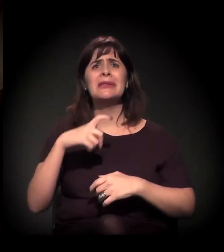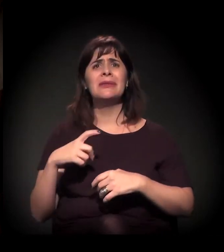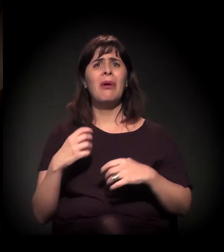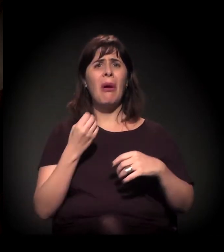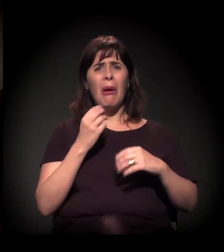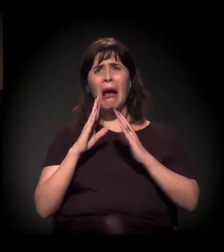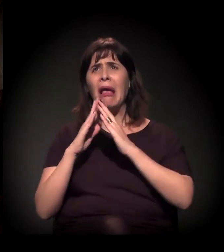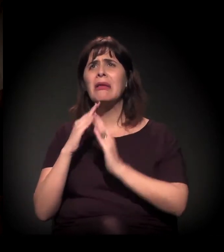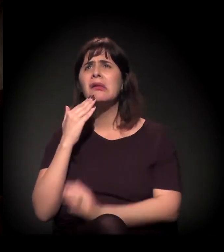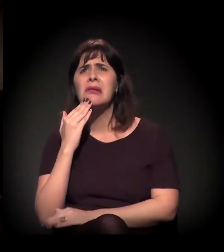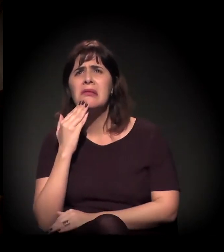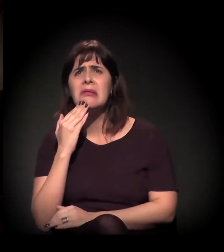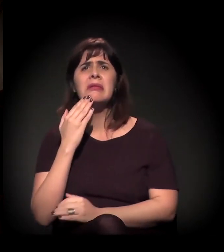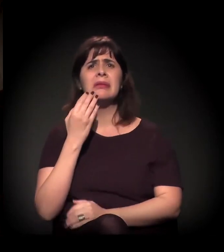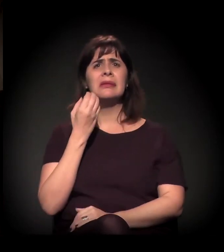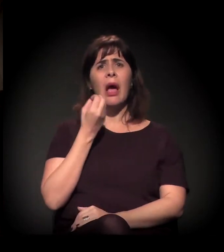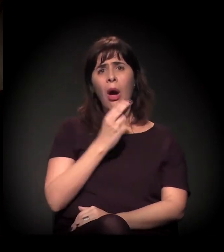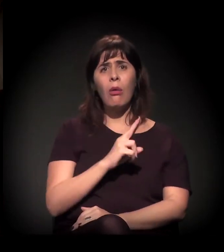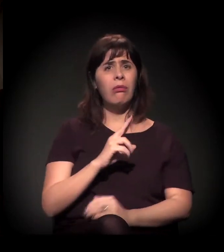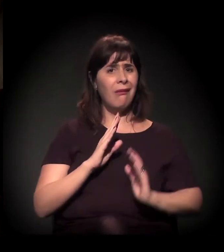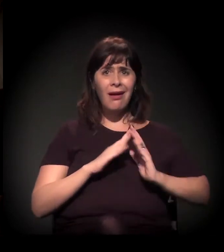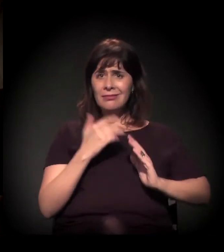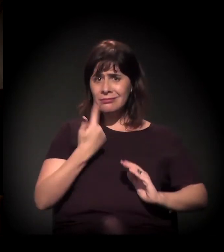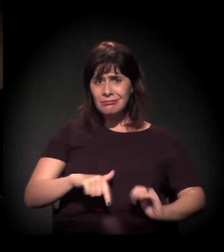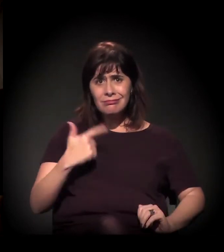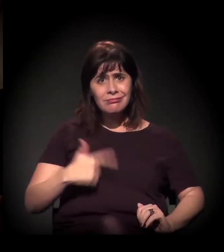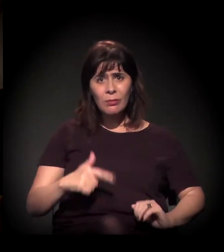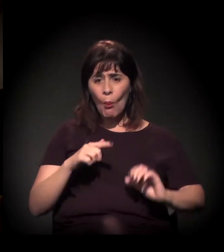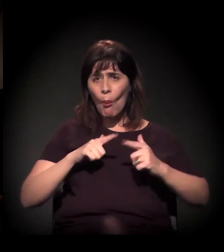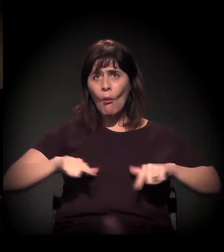Então é uma questão de disputa de território e de valor imobiliário mesmo,